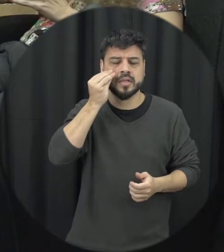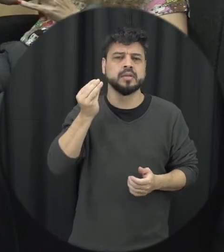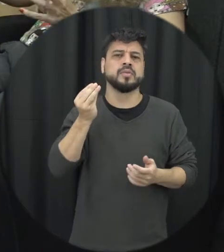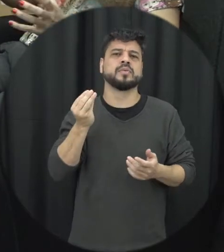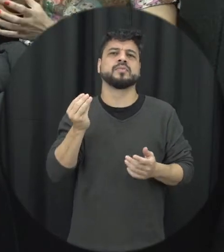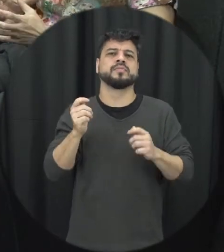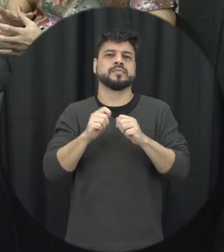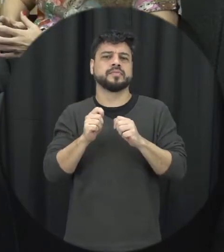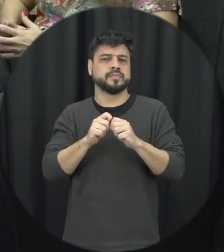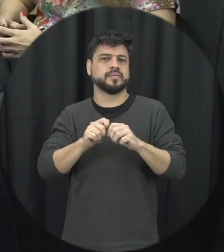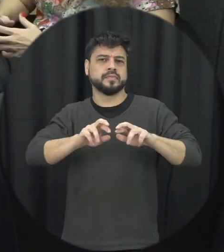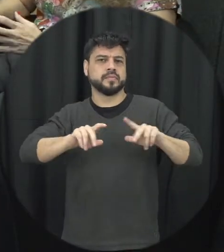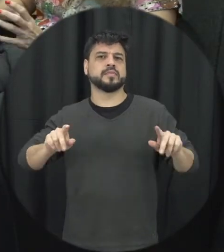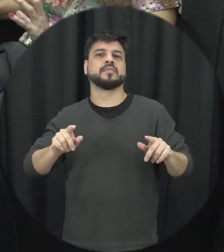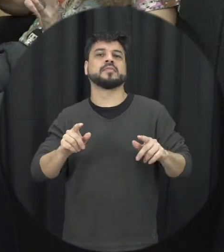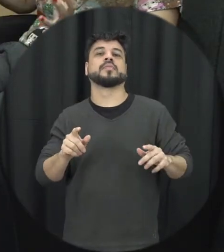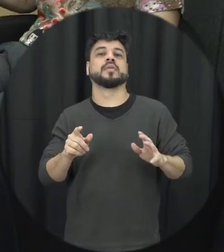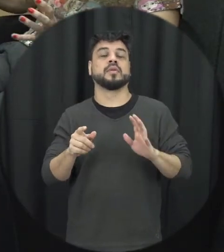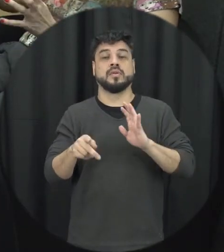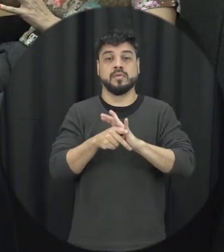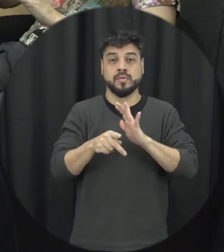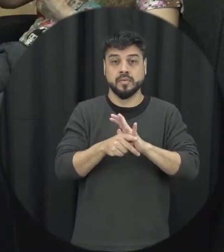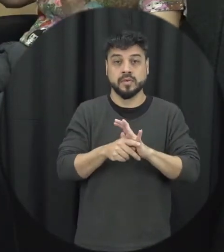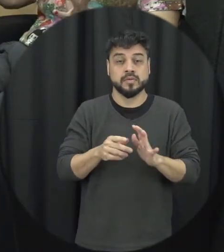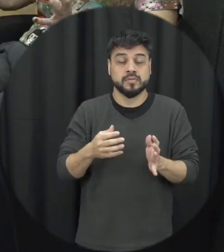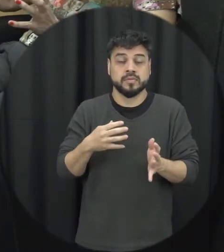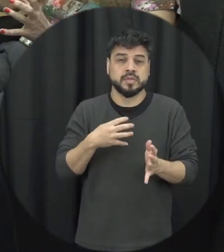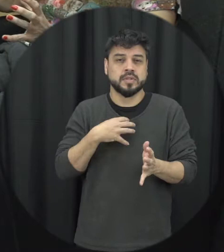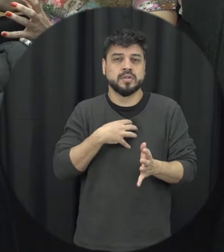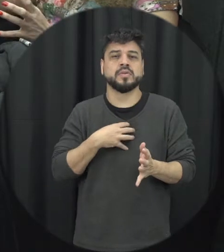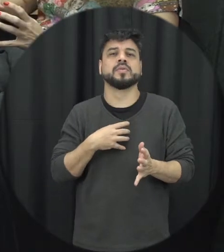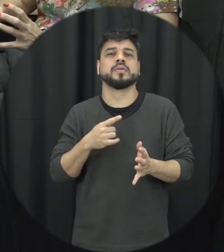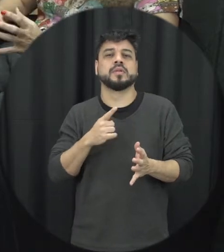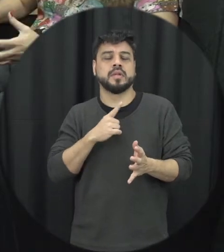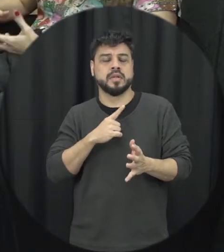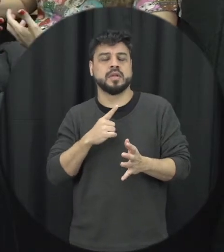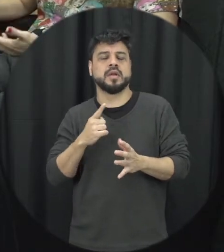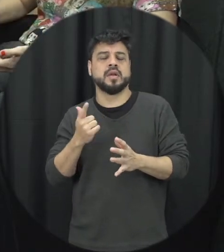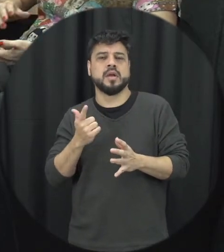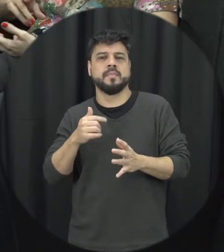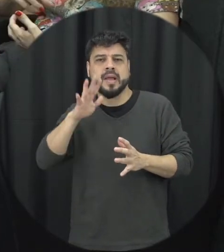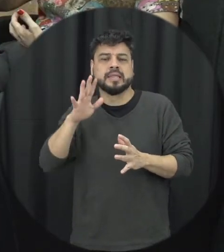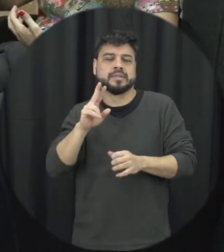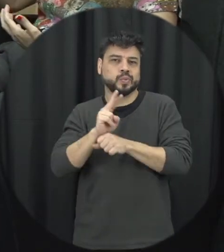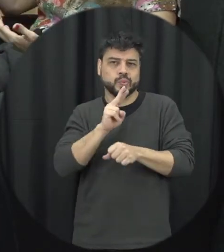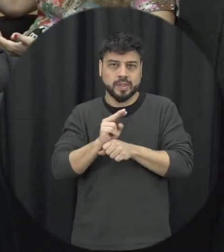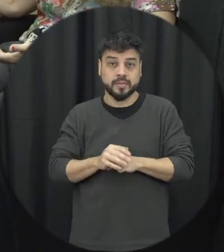tentativas né vamos assim dizer que a situação ela esteja sob controle mas na verdade isso vai